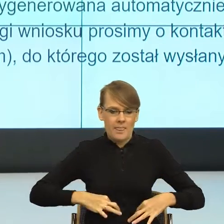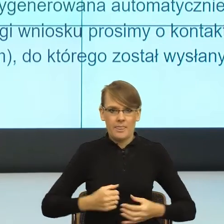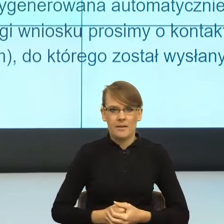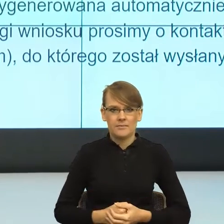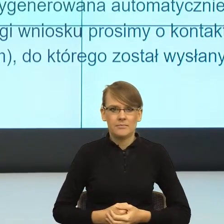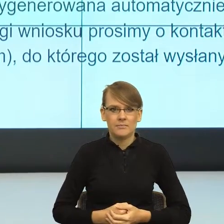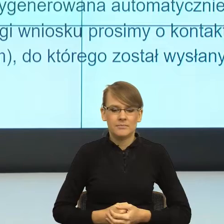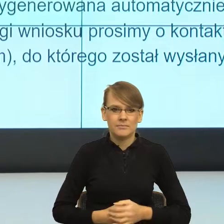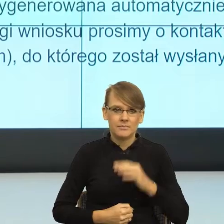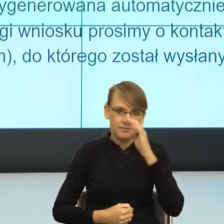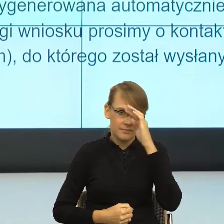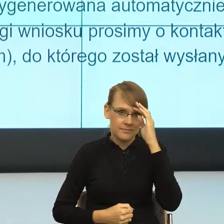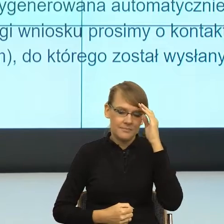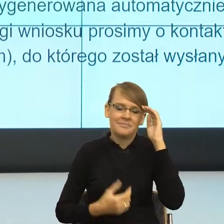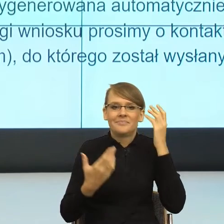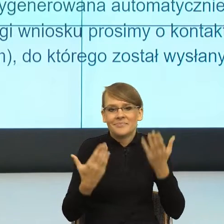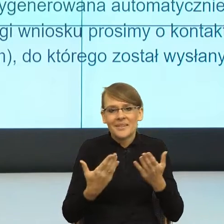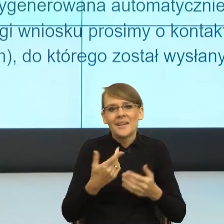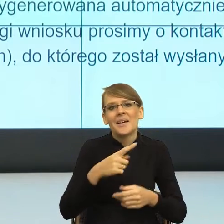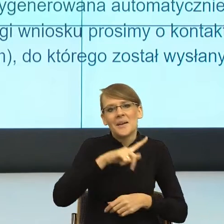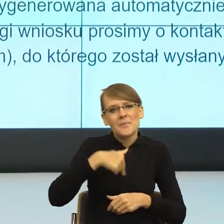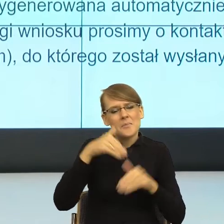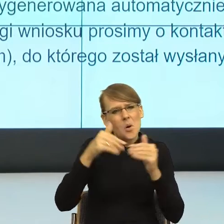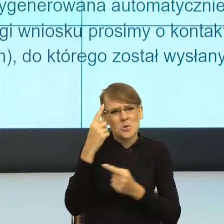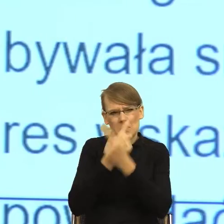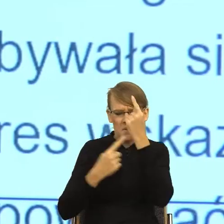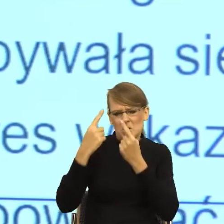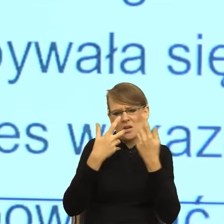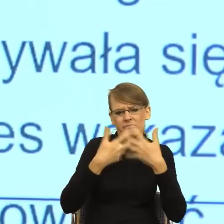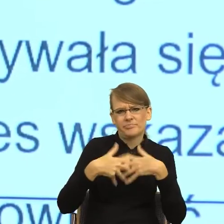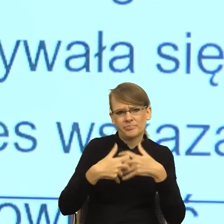czyli naszego tutaj płata, to jest postulat bardzo piękny w